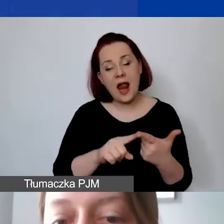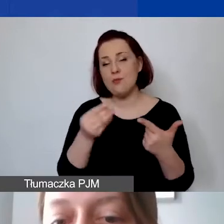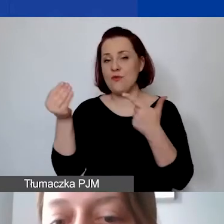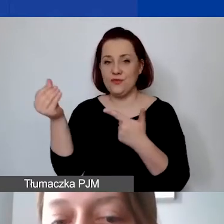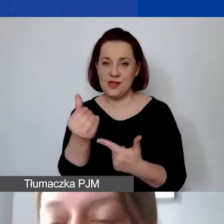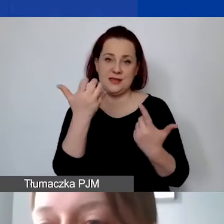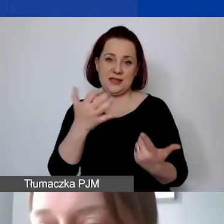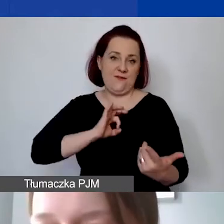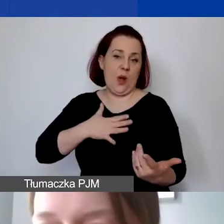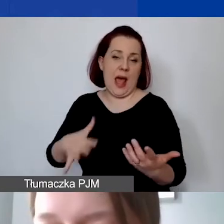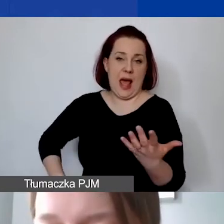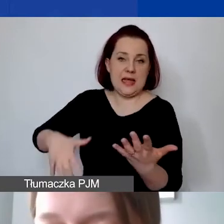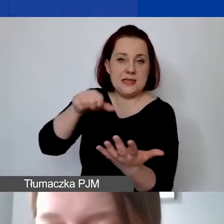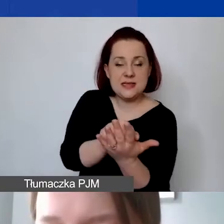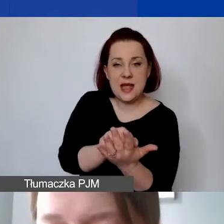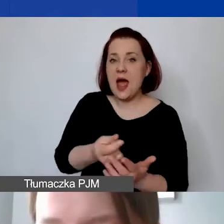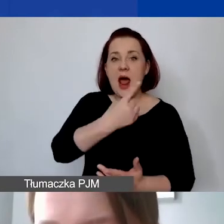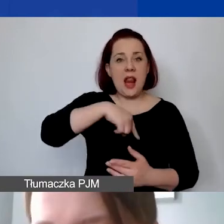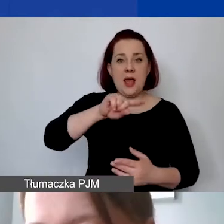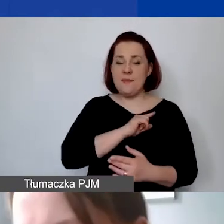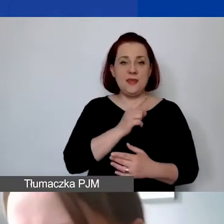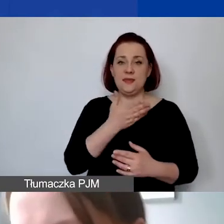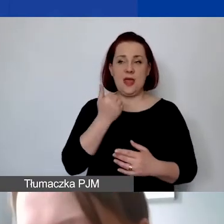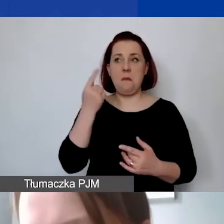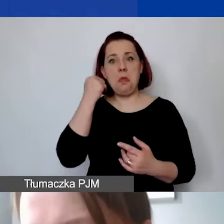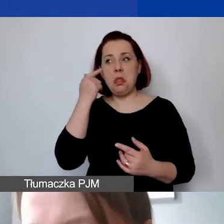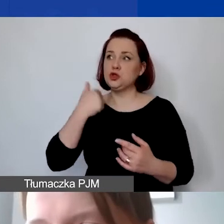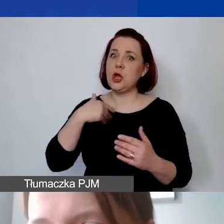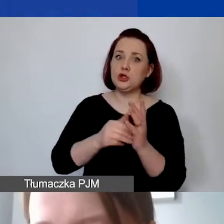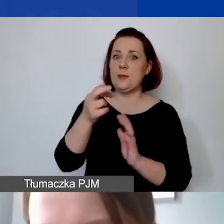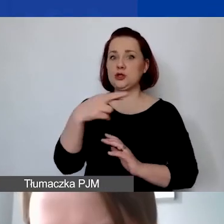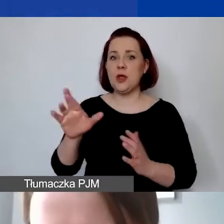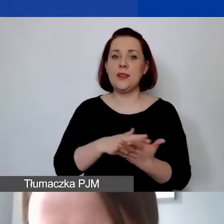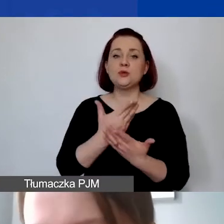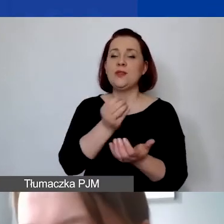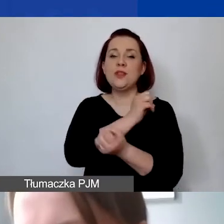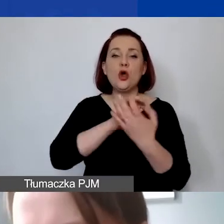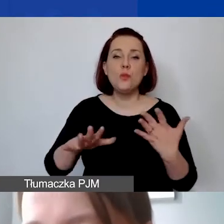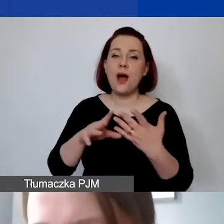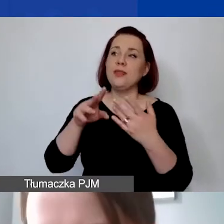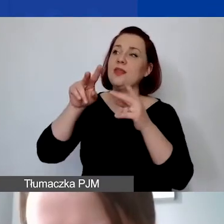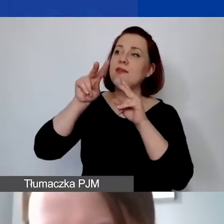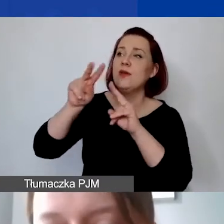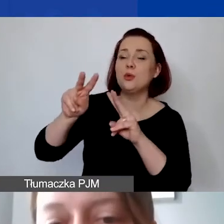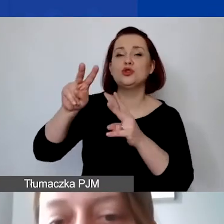Natomiast nie przewidujemy wkładu rzeczowego, np. w postaci nieodpłatnego użyczenia sprzętu, sali, lokalu.